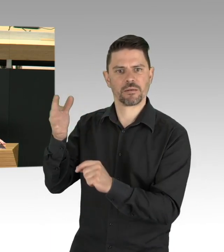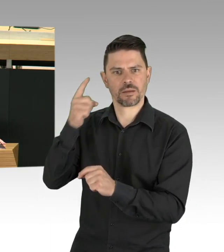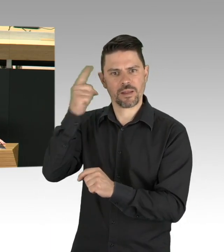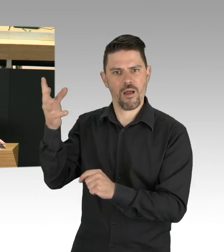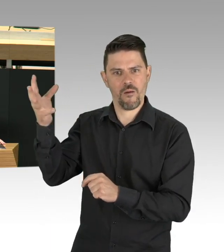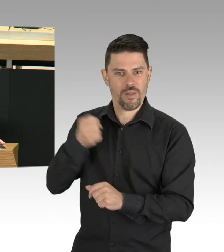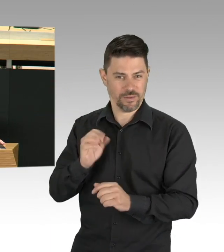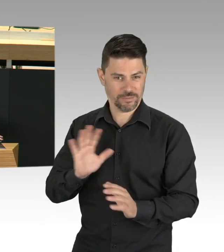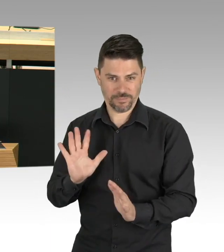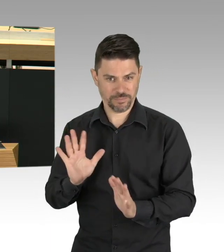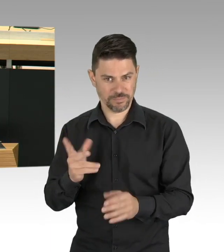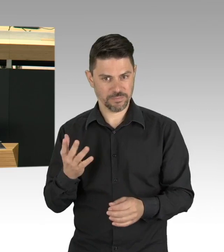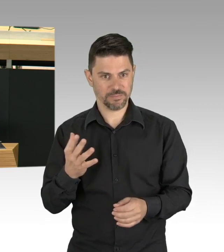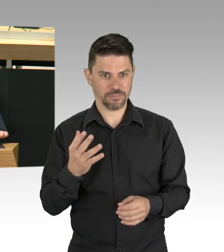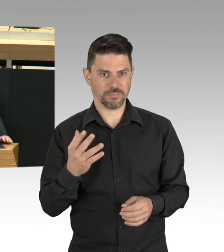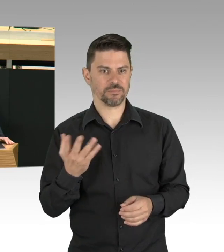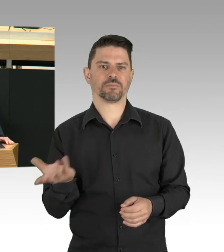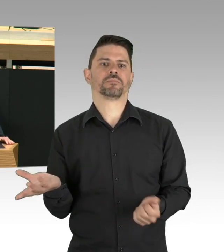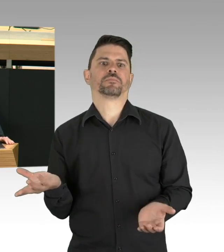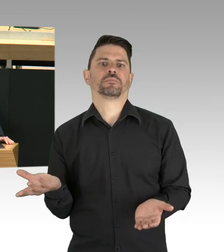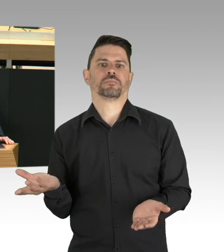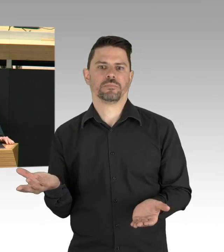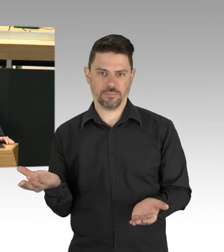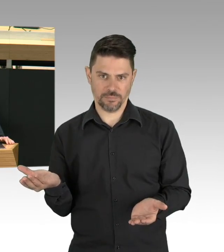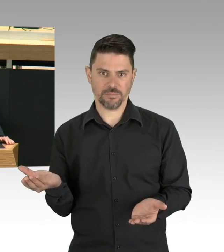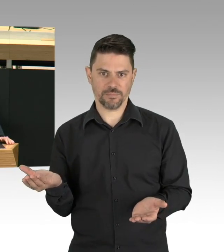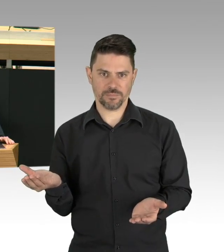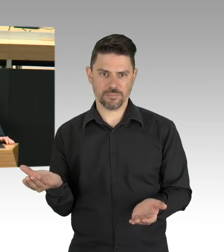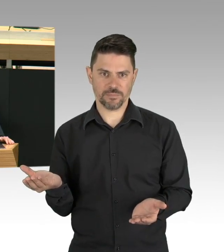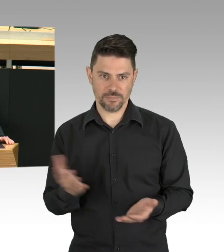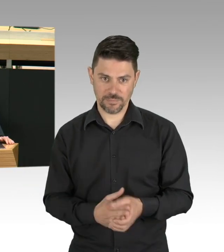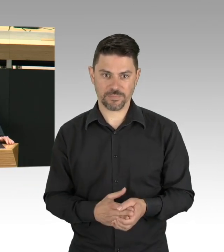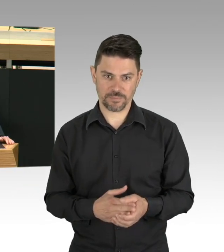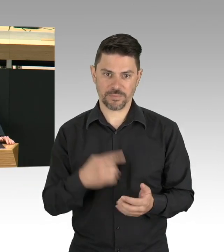Dieser Beirat sollte bei den Maßnahmen zur Eindämmung des Virus